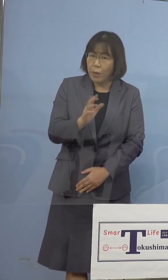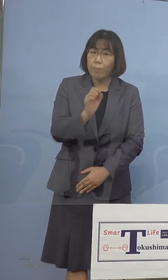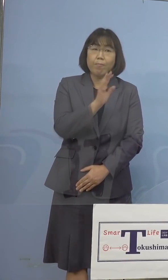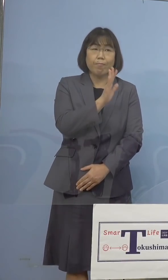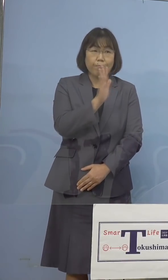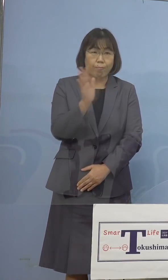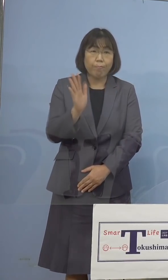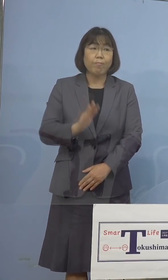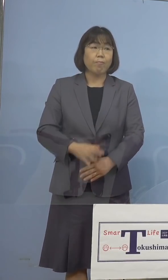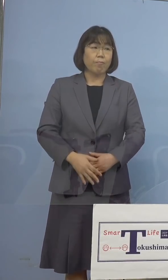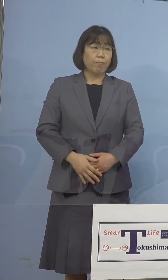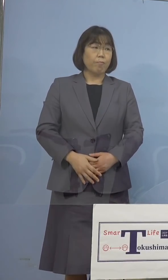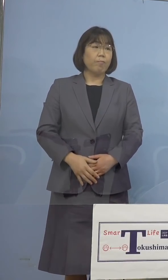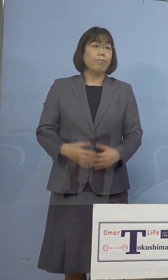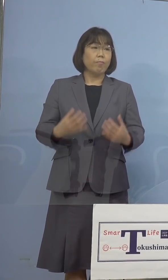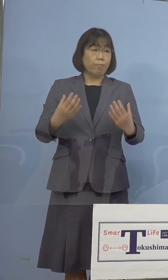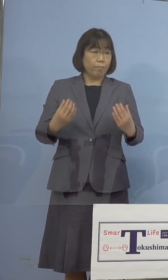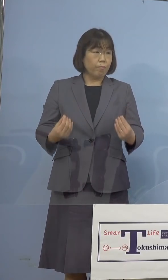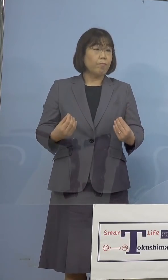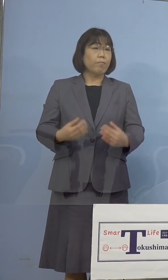（幹事社） それでは終了します、ありがとうございました （知事） はい、それではありがとうございました